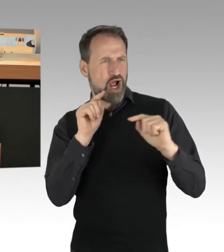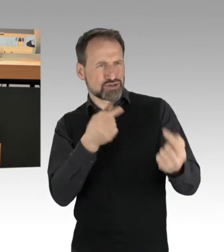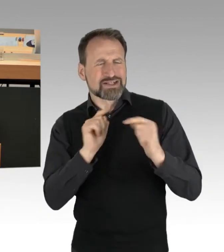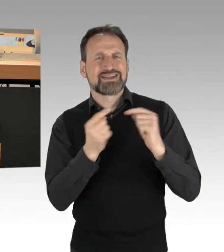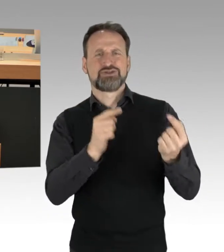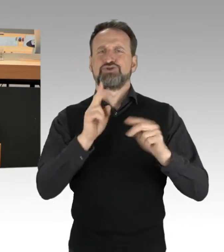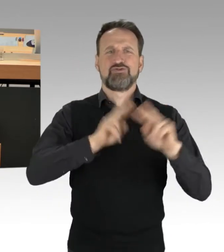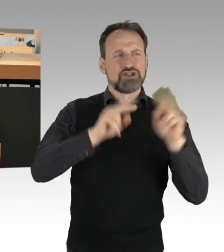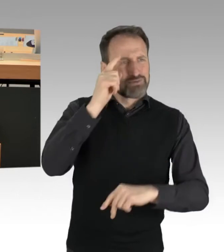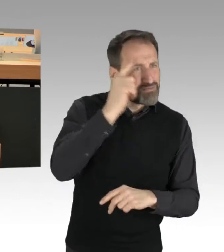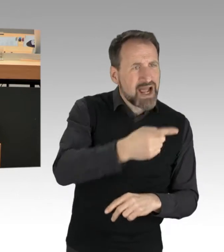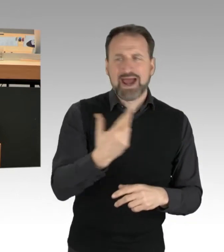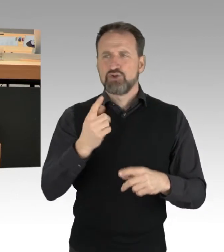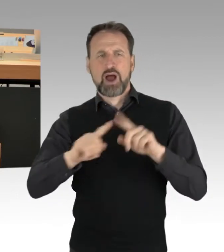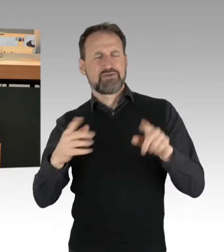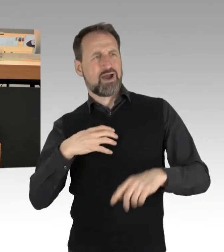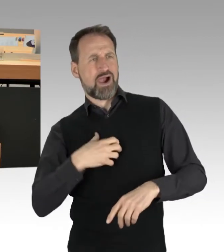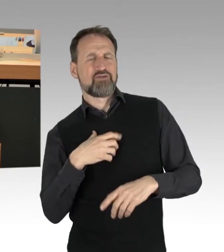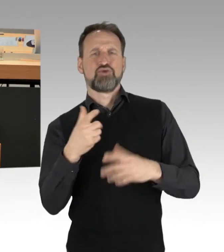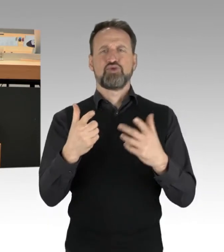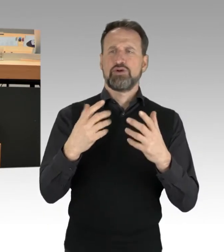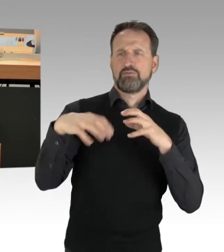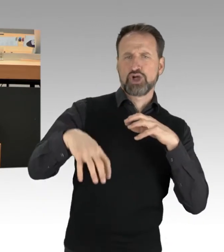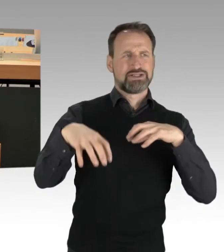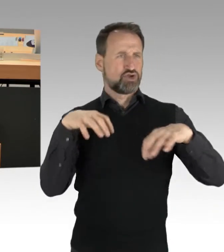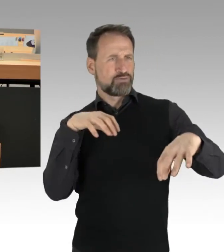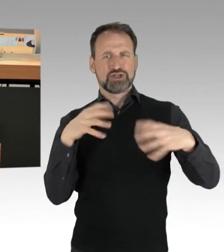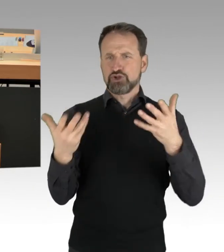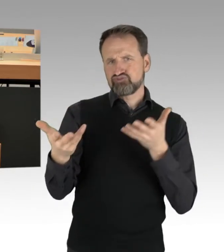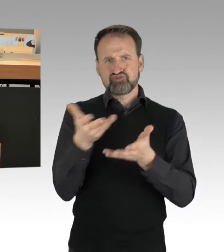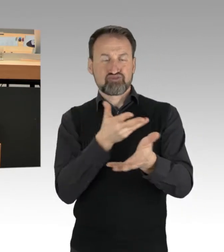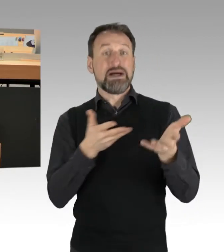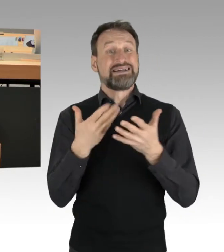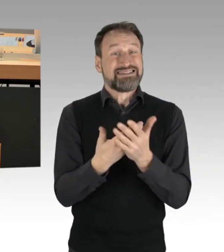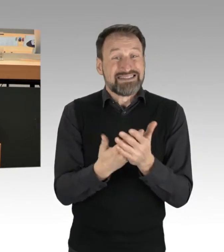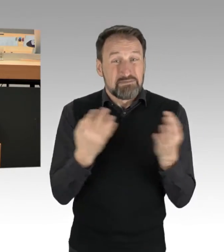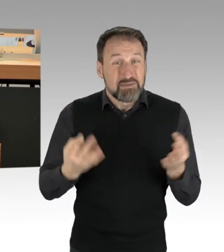Deswegen wollte ich das auf jeden Fall noch mal ein Stück weit deutlich machen. Auf der anderen Seite,